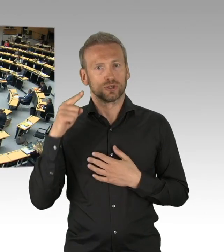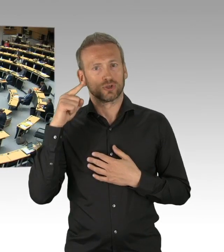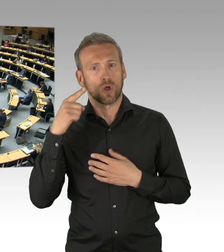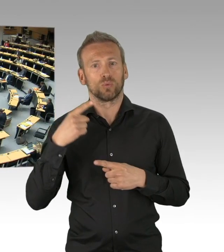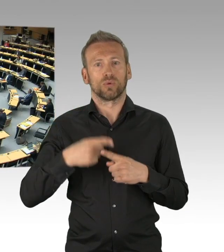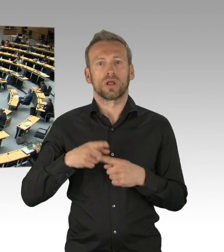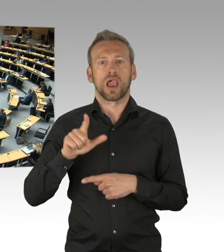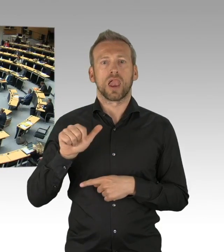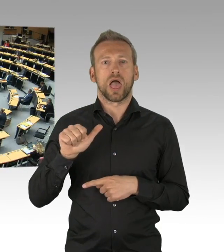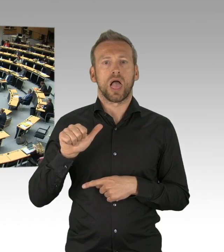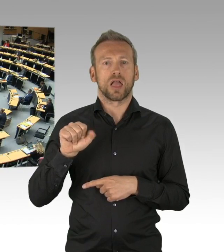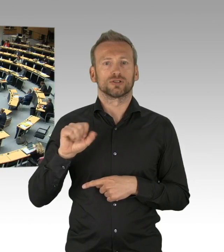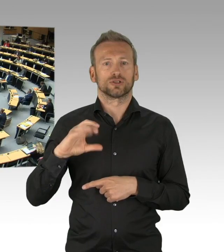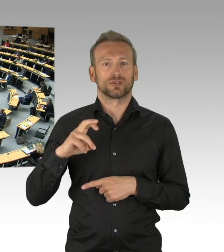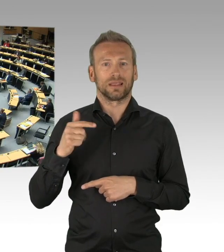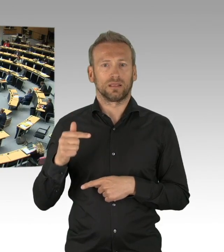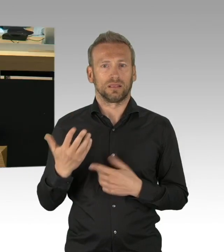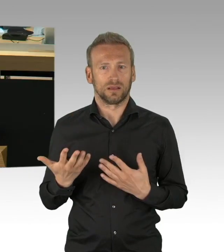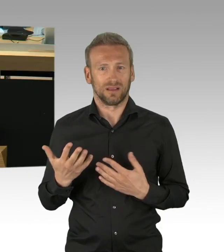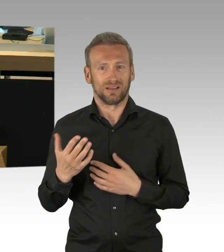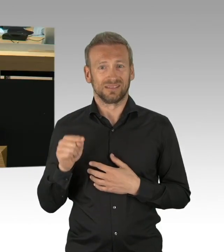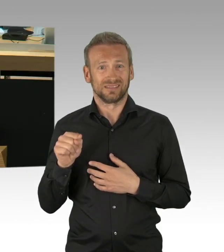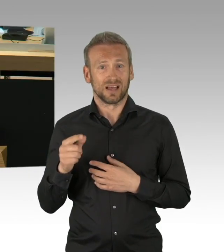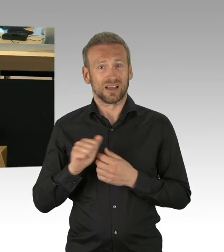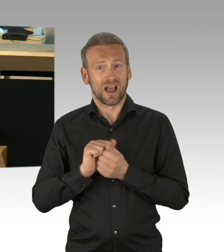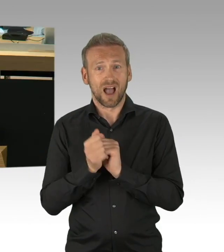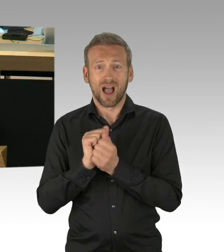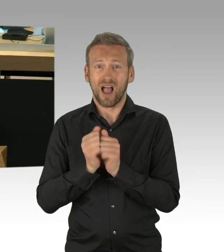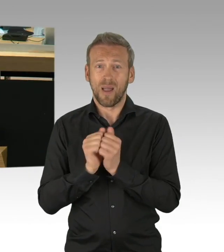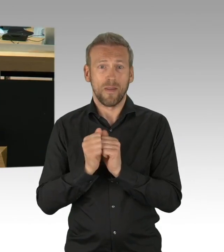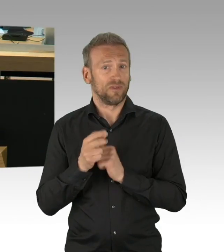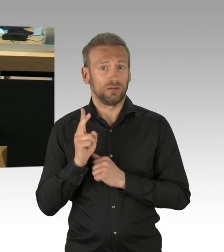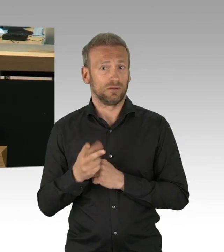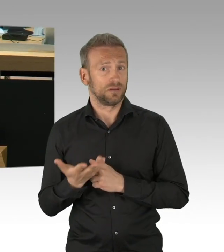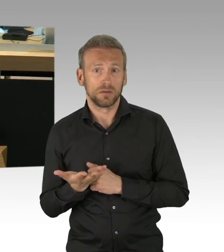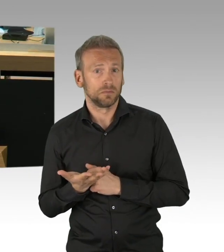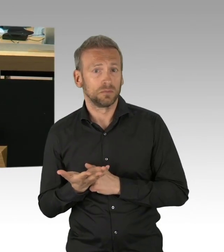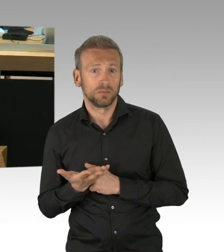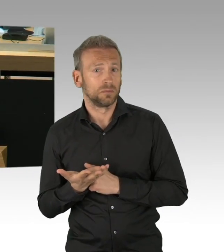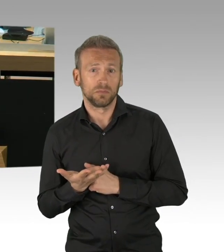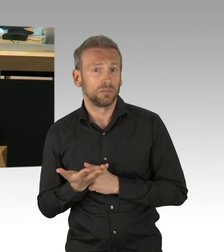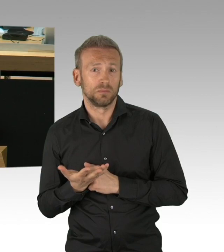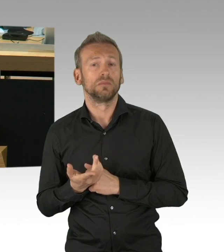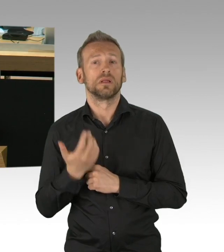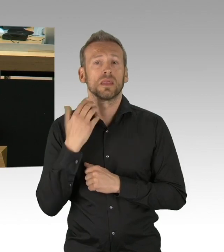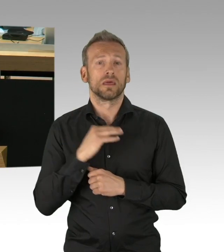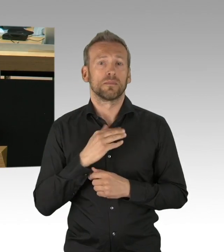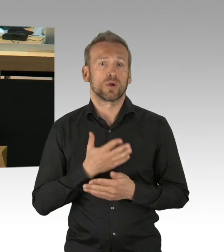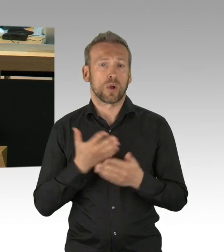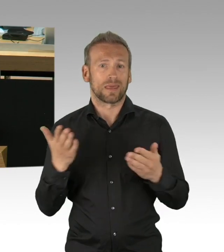an einigen Stellen viel zu schnell aus epidemiologischer und gesundheitspolitischer Sicht, mit den Beratungen, die wir da hinzugezogen haben. (Zwischenrufe)